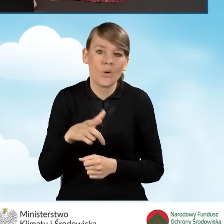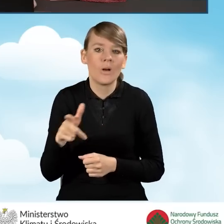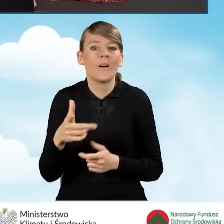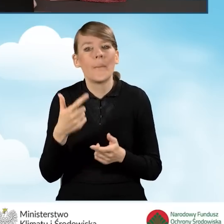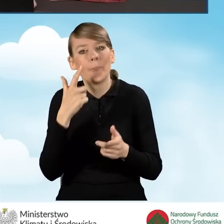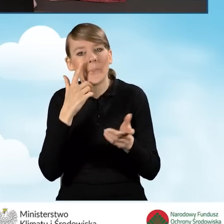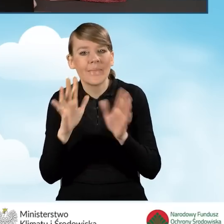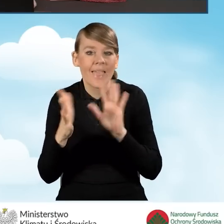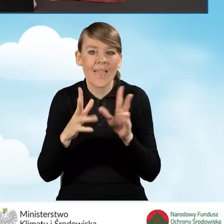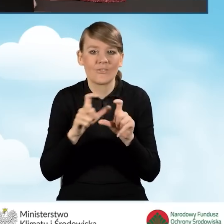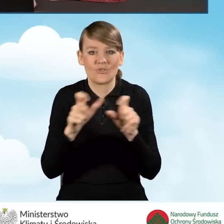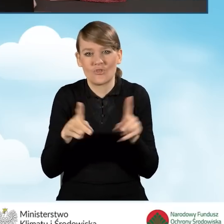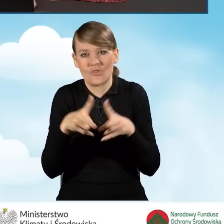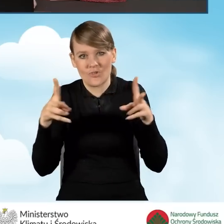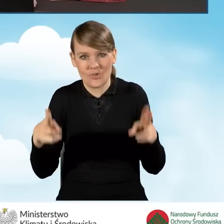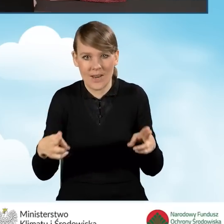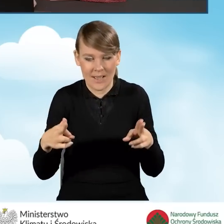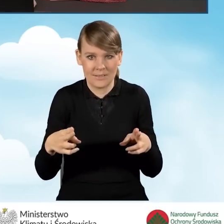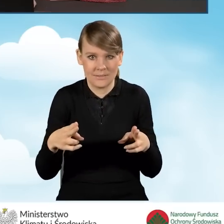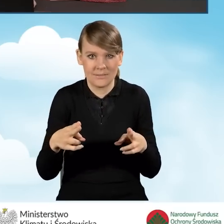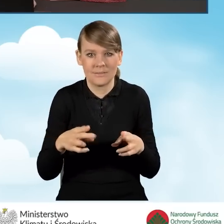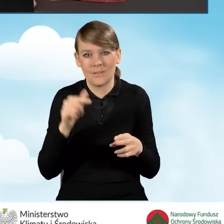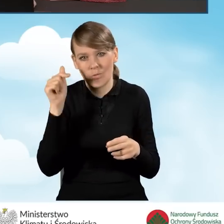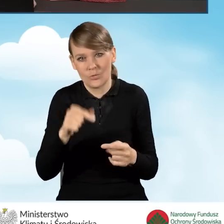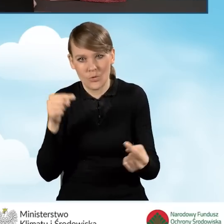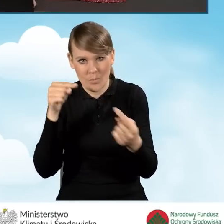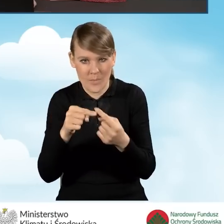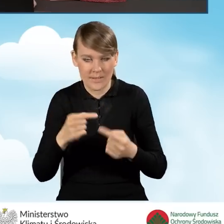do tego przedziału czasowego ją dopasowujemy.